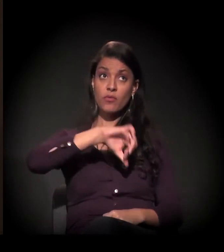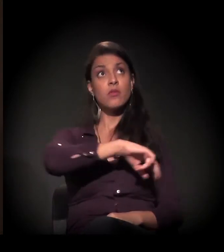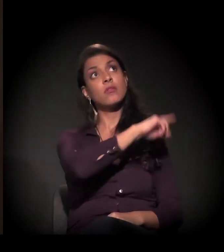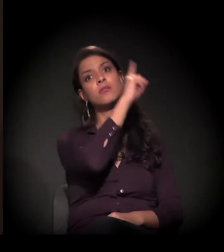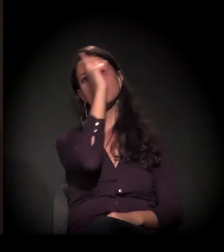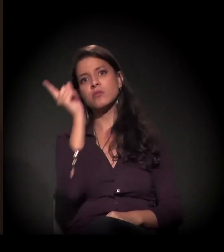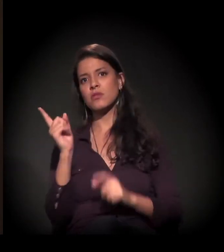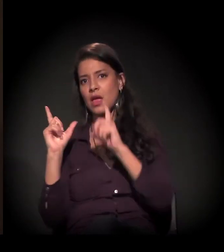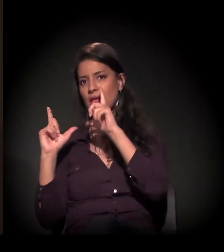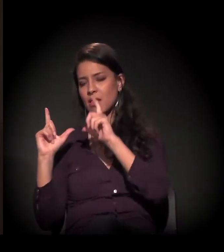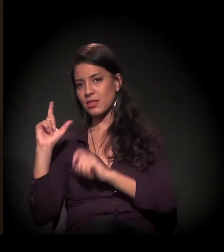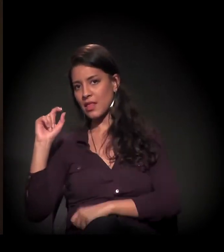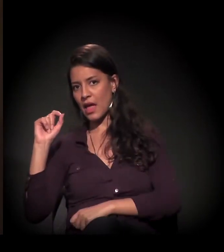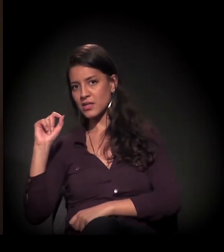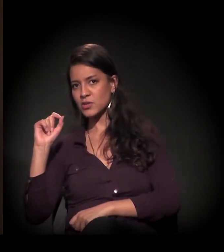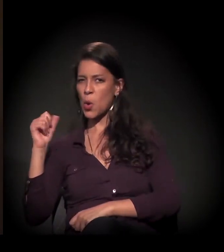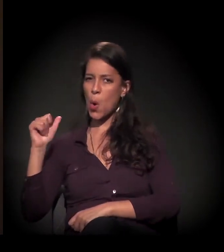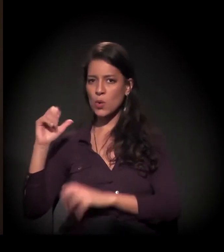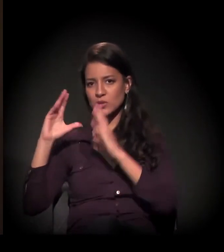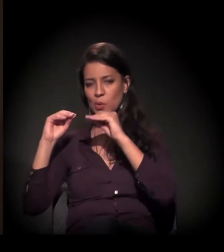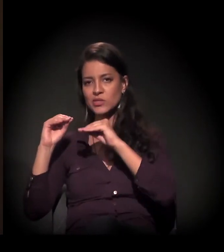11 horas da noite com uma sessão de cinema.